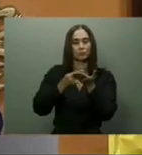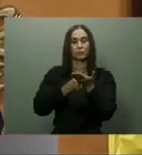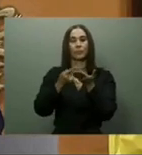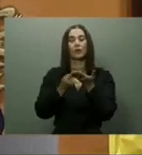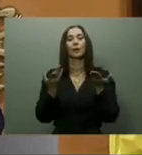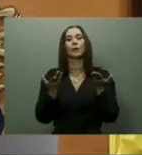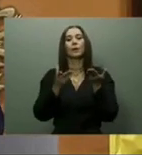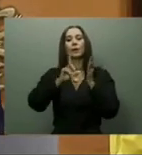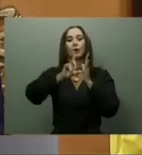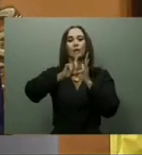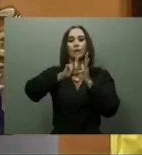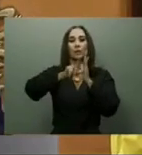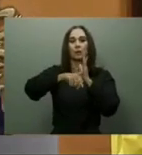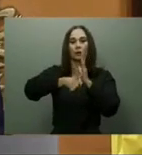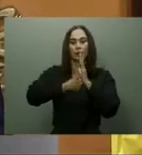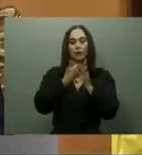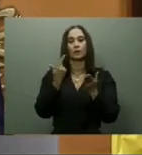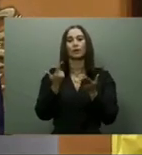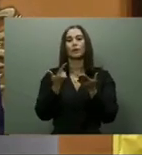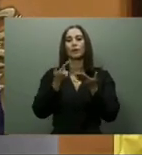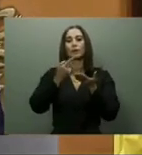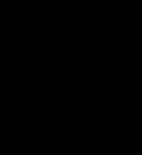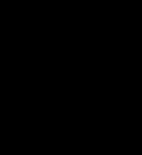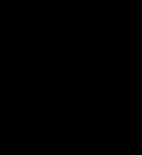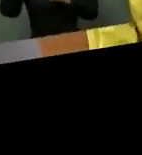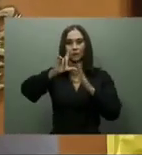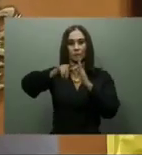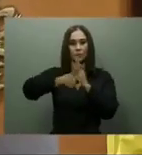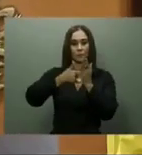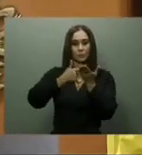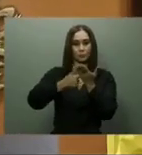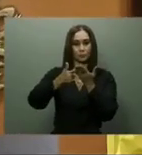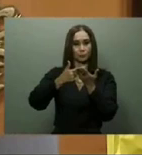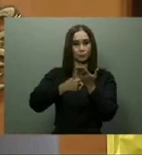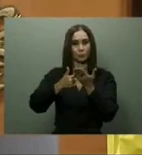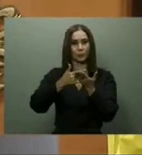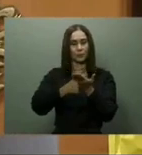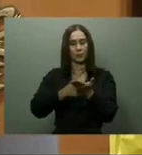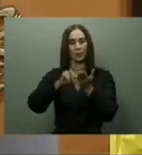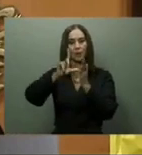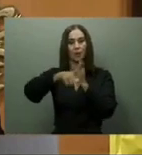De esta manera, indicó, se ofrecerían 300 mil nuevas tarjetas Supérate, y se ajustaría